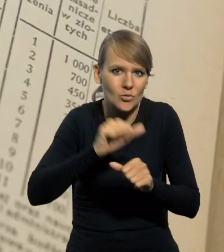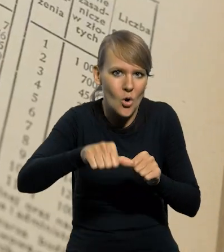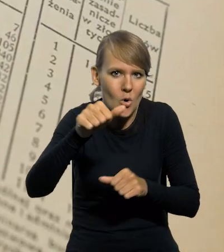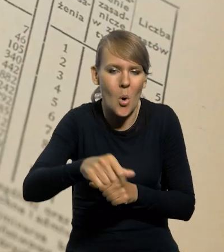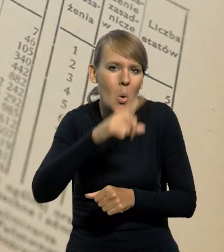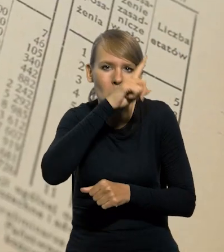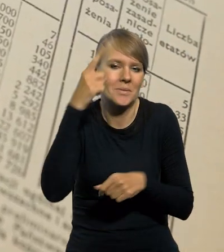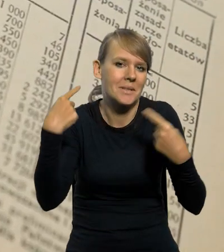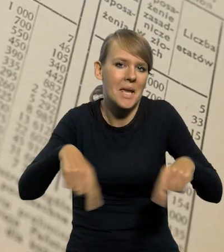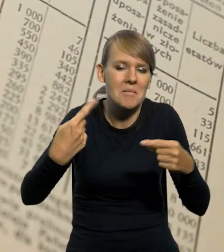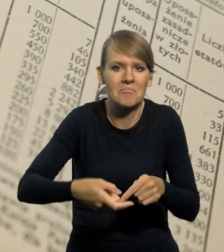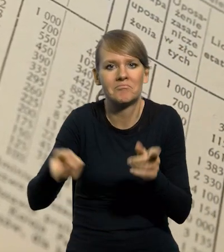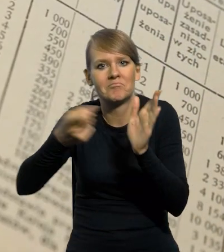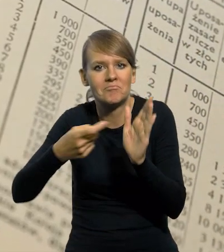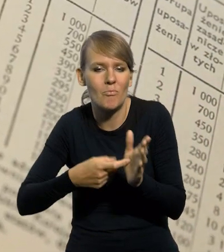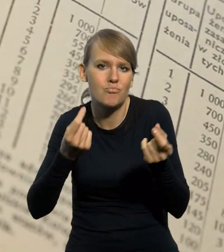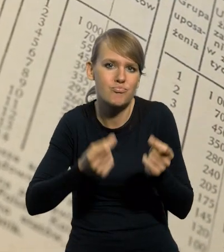Ludzie też specjalnie nie domagali się w tych branżach podwyżek,